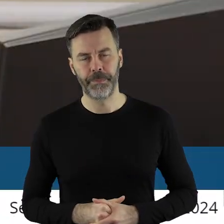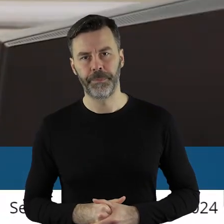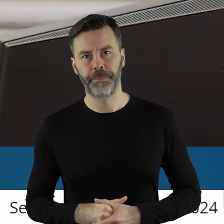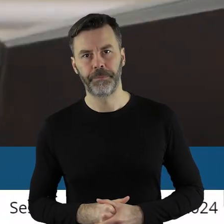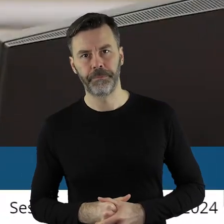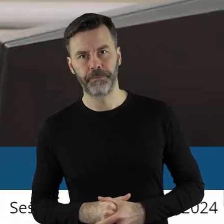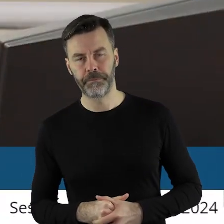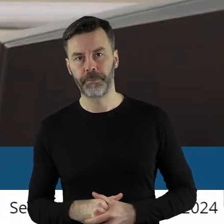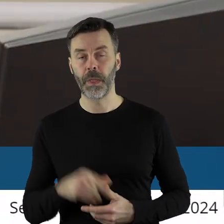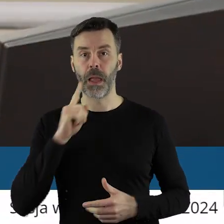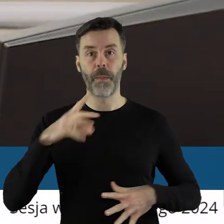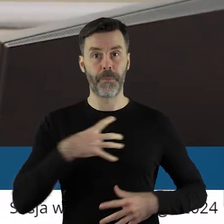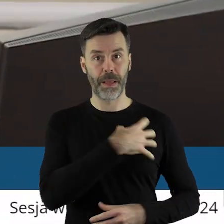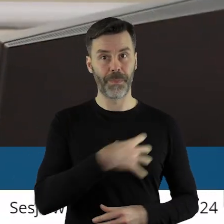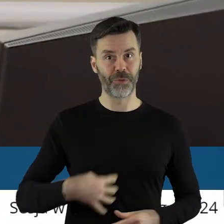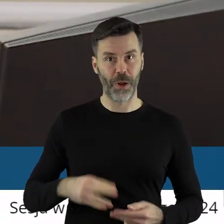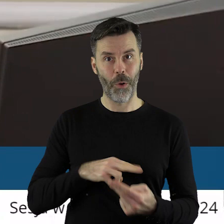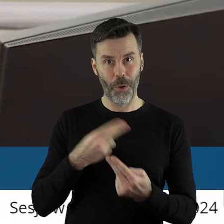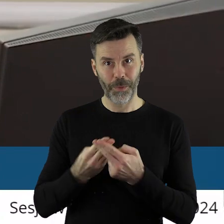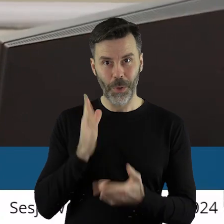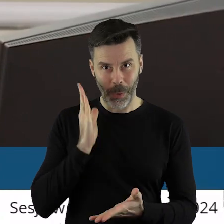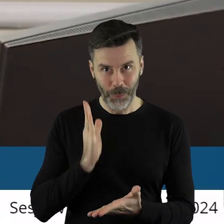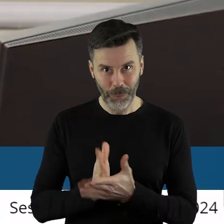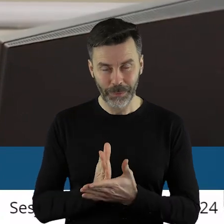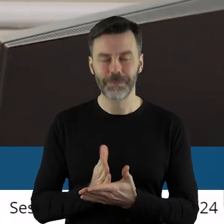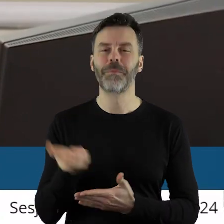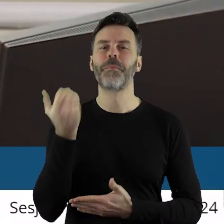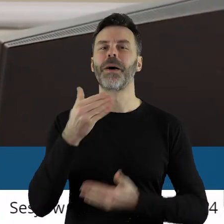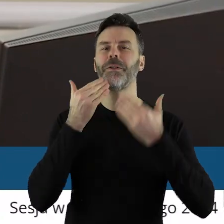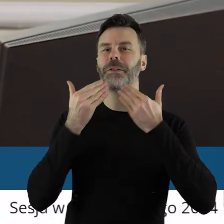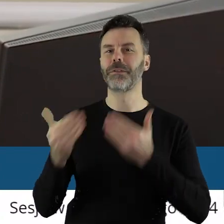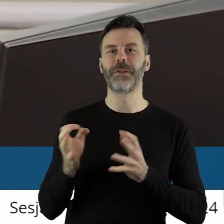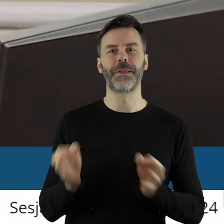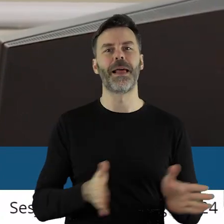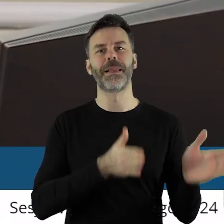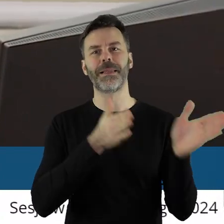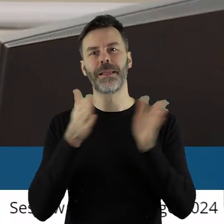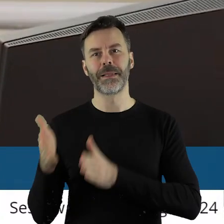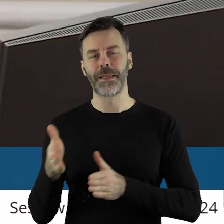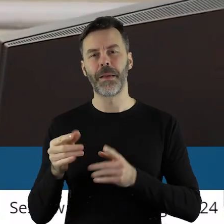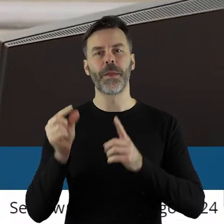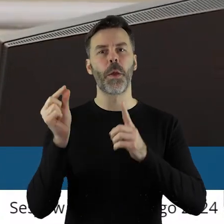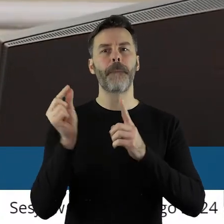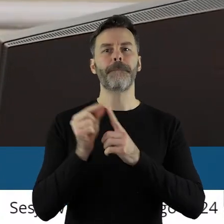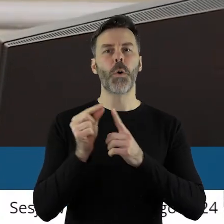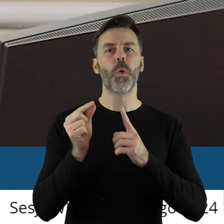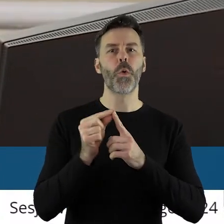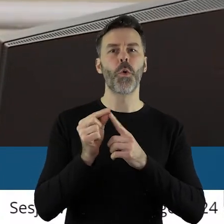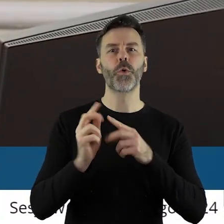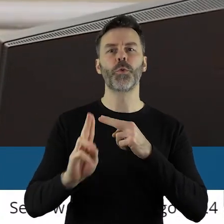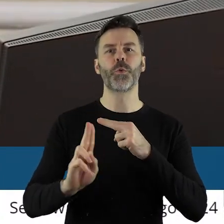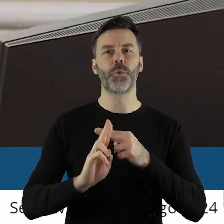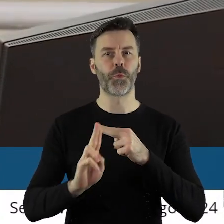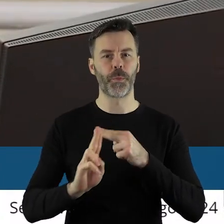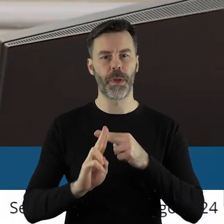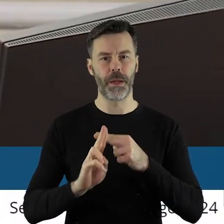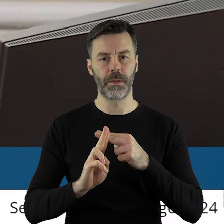Czyli pan marszałek odpowiedział na państwa pytanie. Dziękuję bardzo. Przechodzimy zatem do punktu......